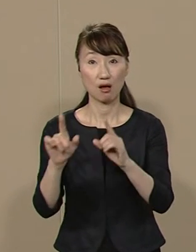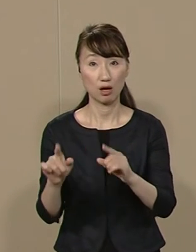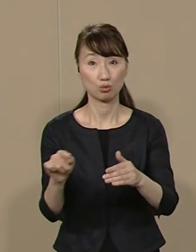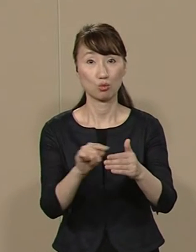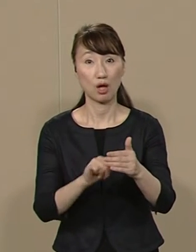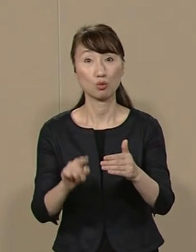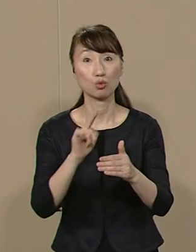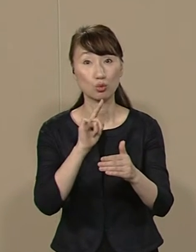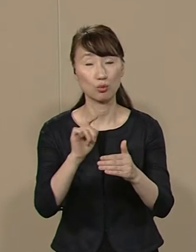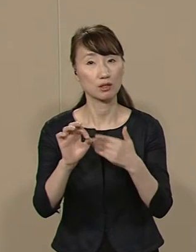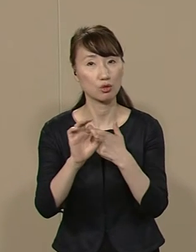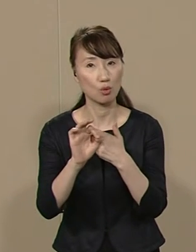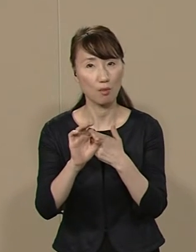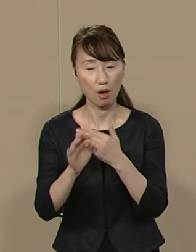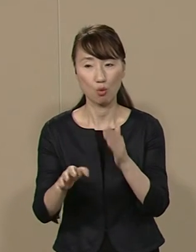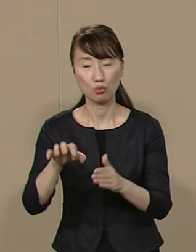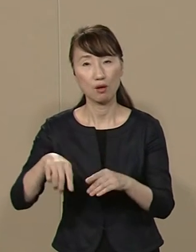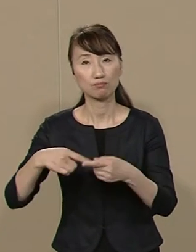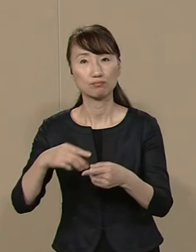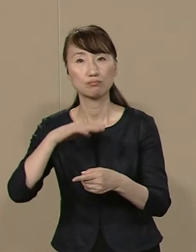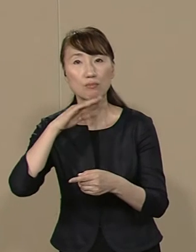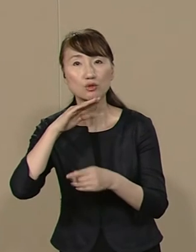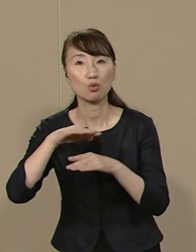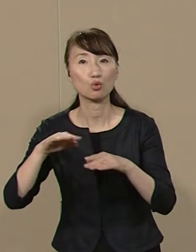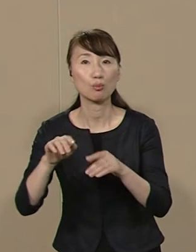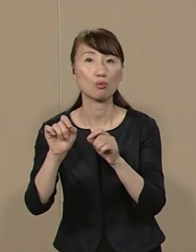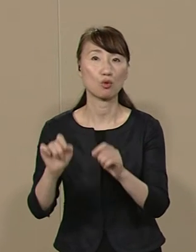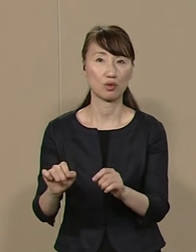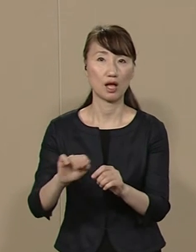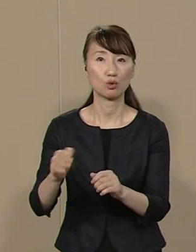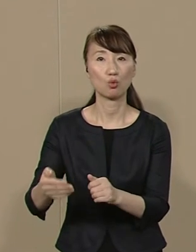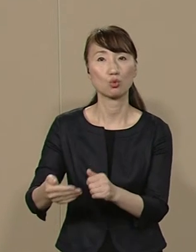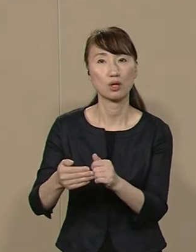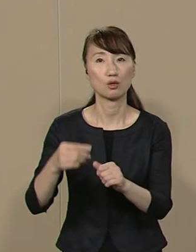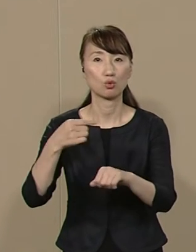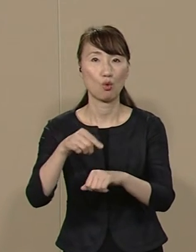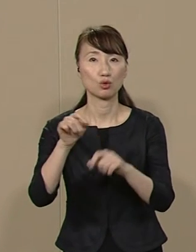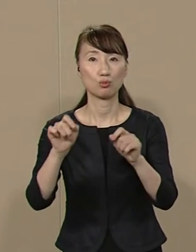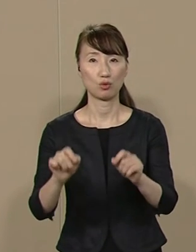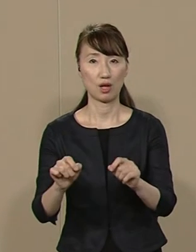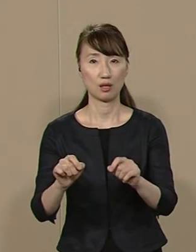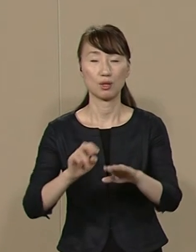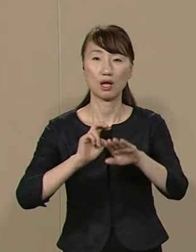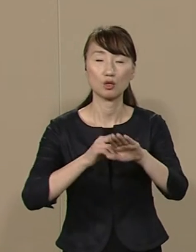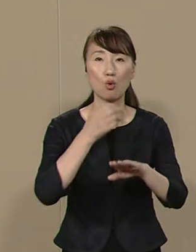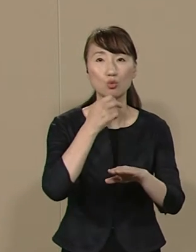例えば 待機児童問題などの 子育て教育問題 そして 医療福祉問題など